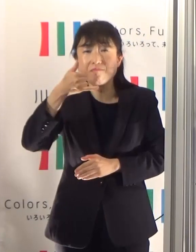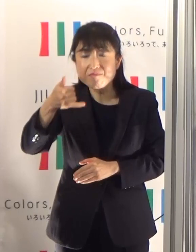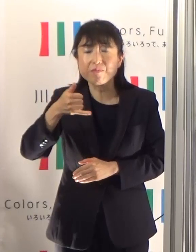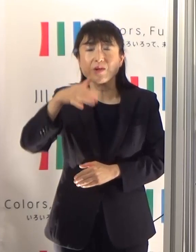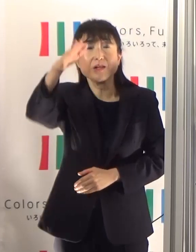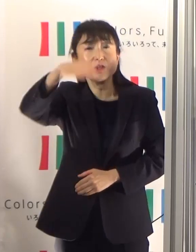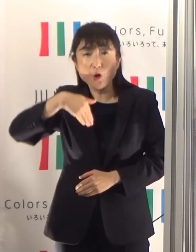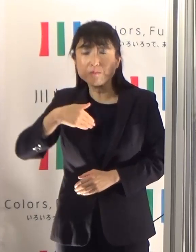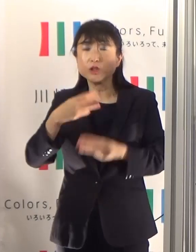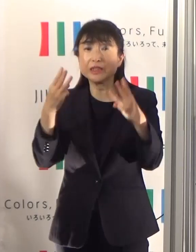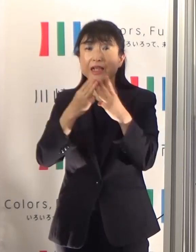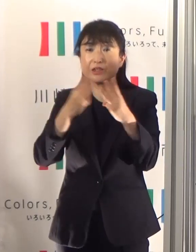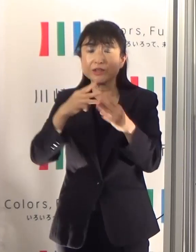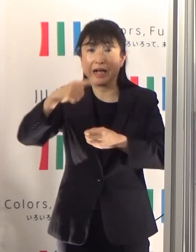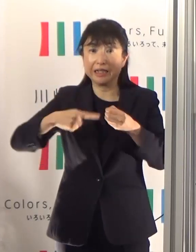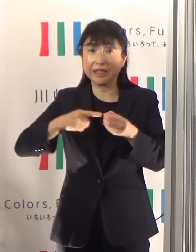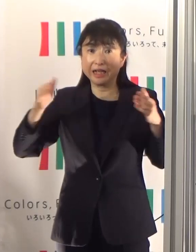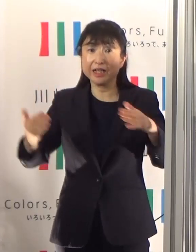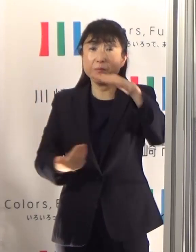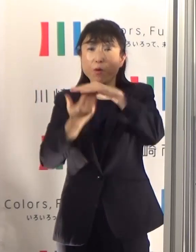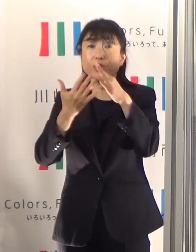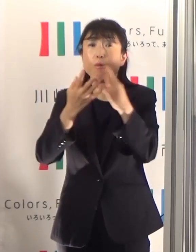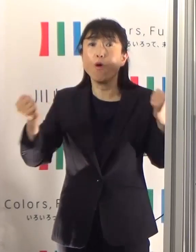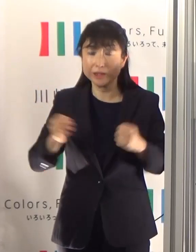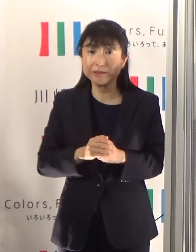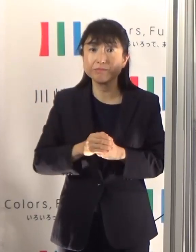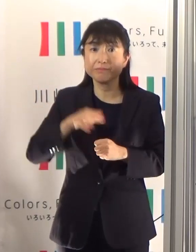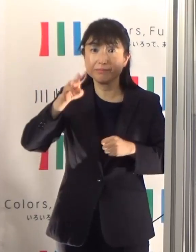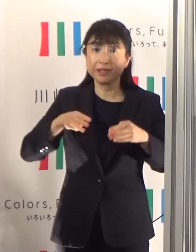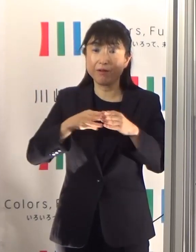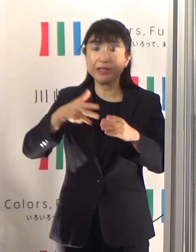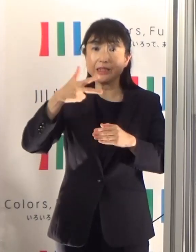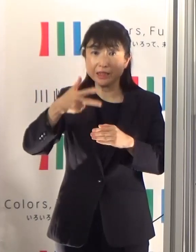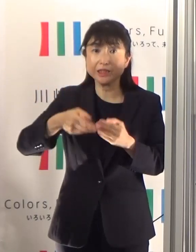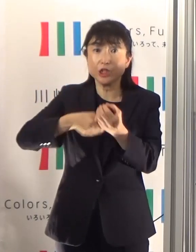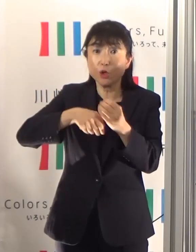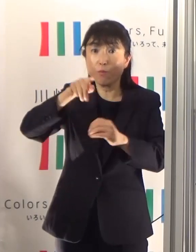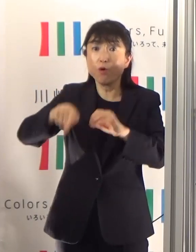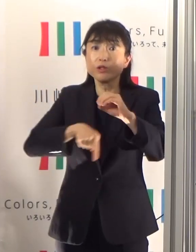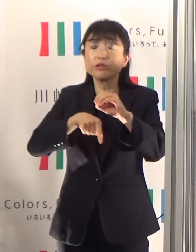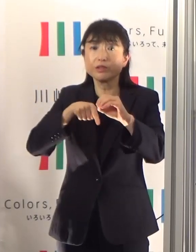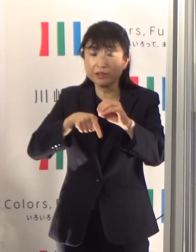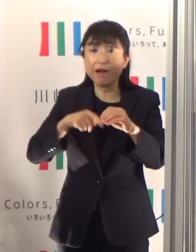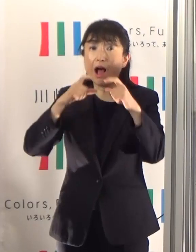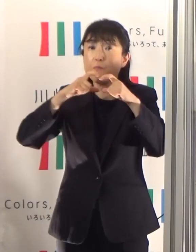川崎市消防局では、感染症対策を徹底しながら救急活動を行っています